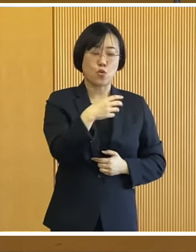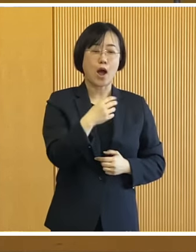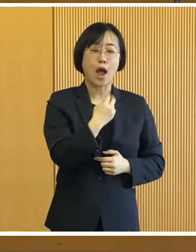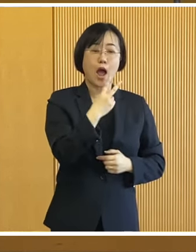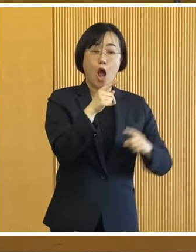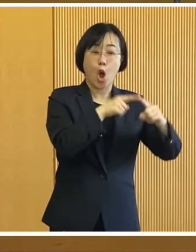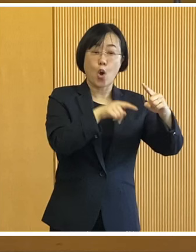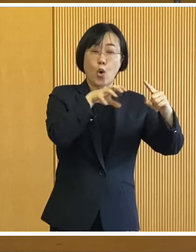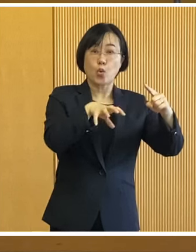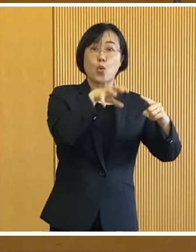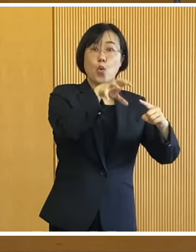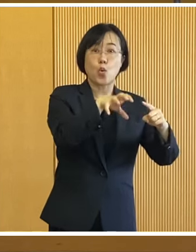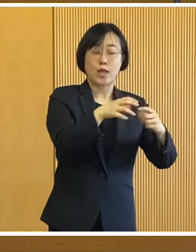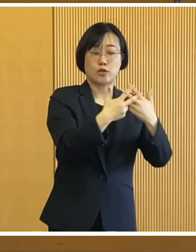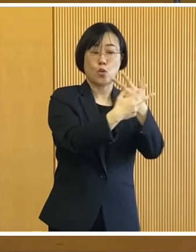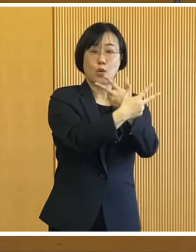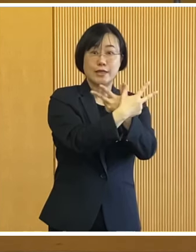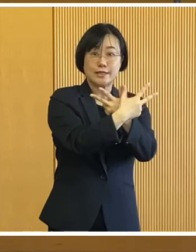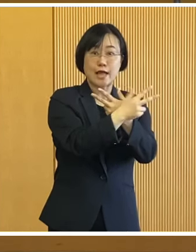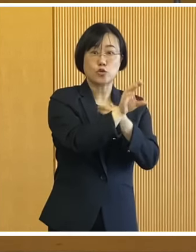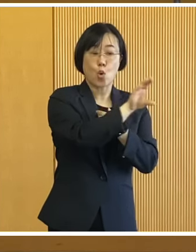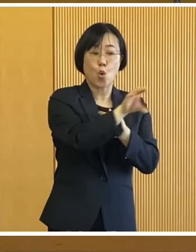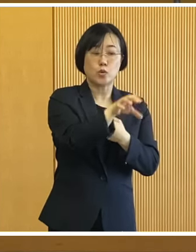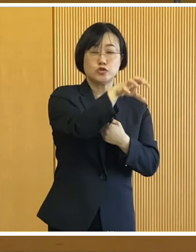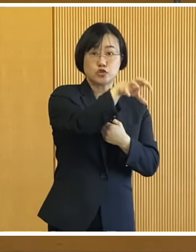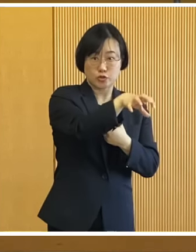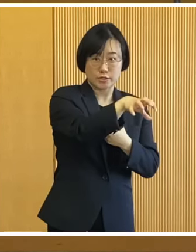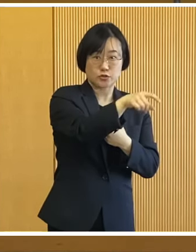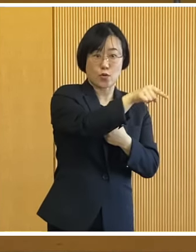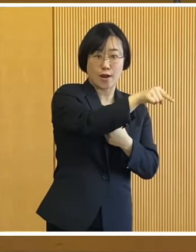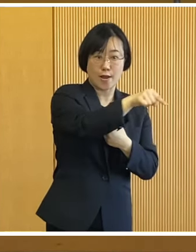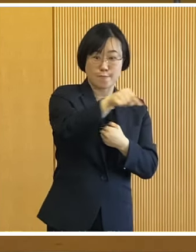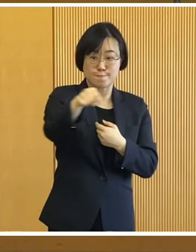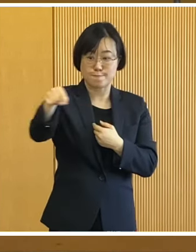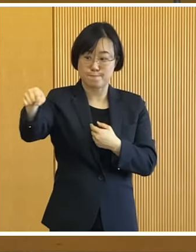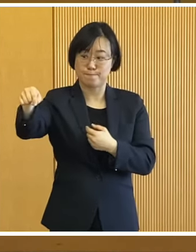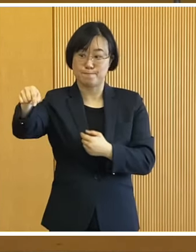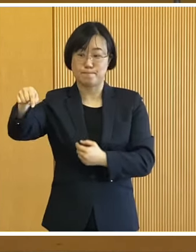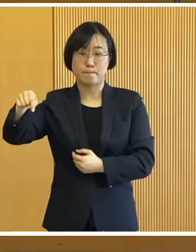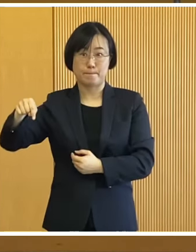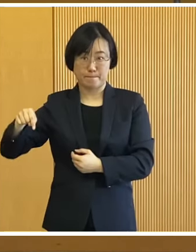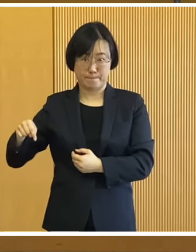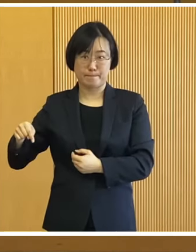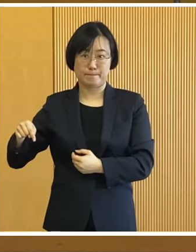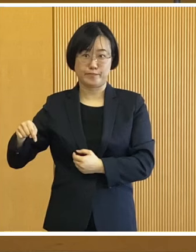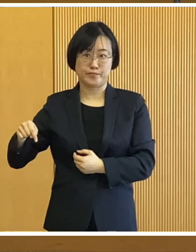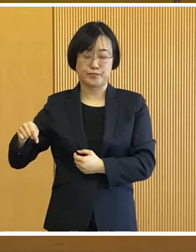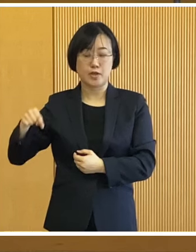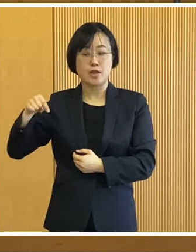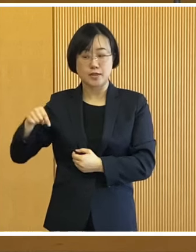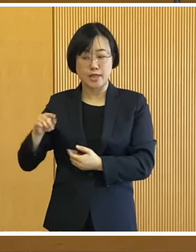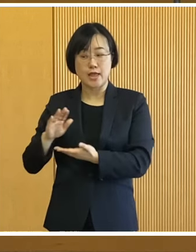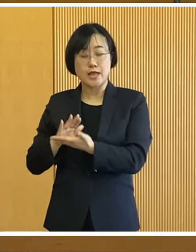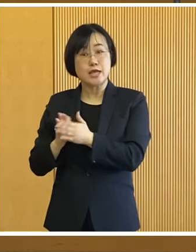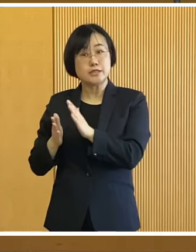緑ヶ丘公園北側の駐車場から グリーンパーク周辺の道路を走り